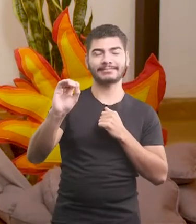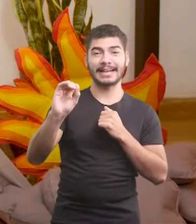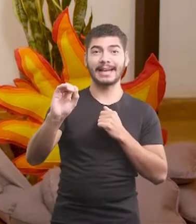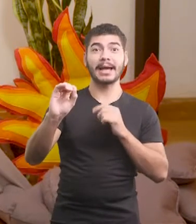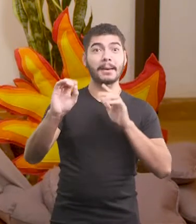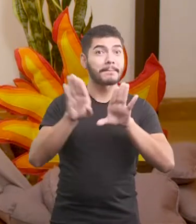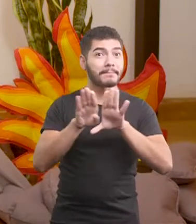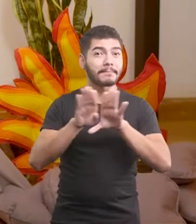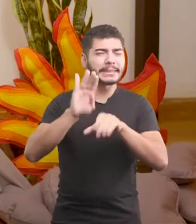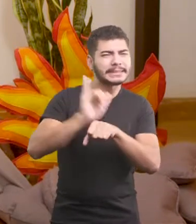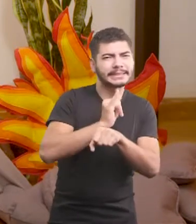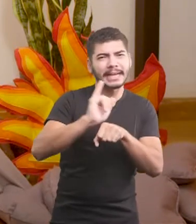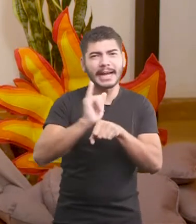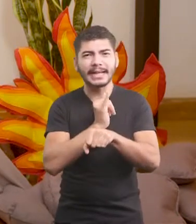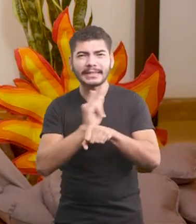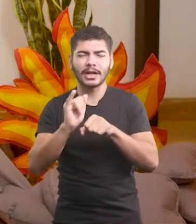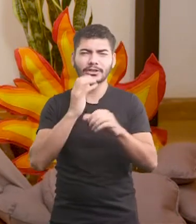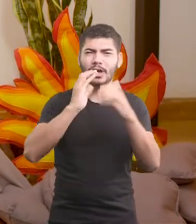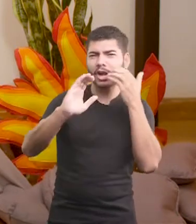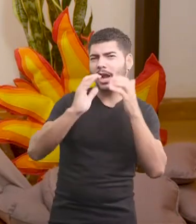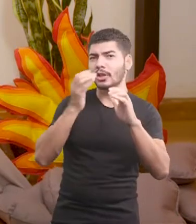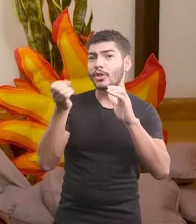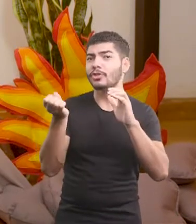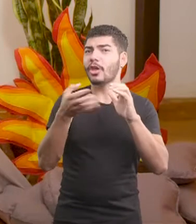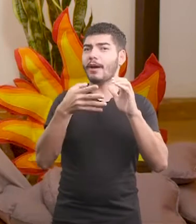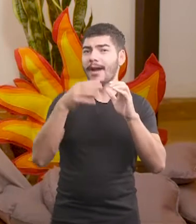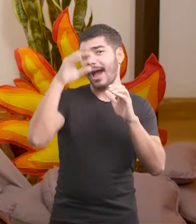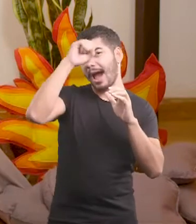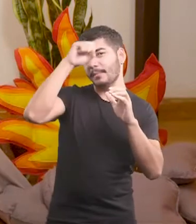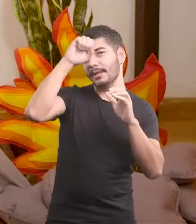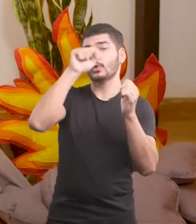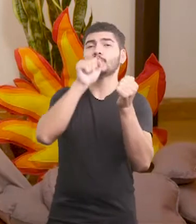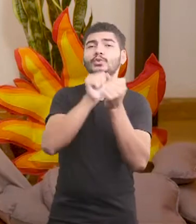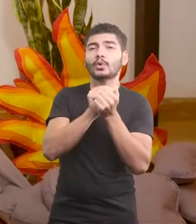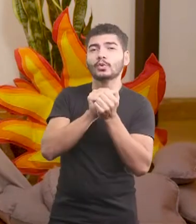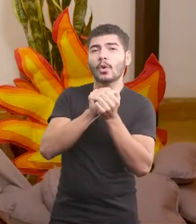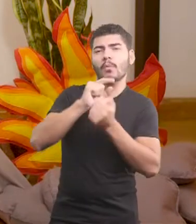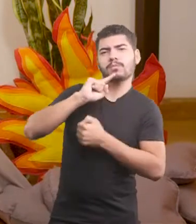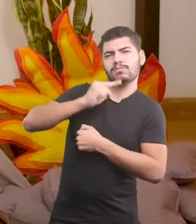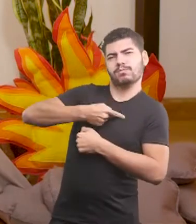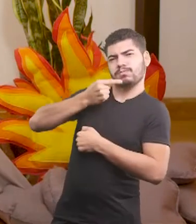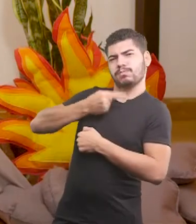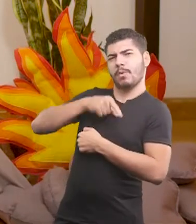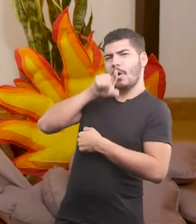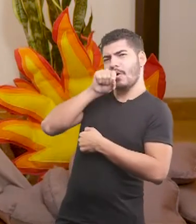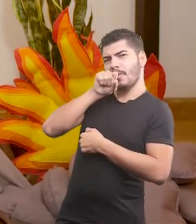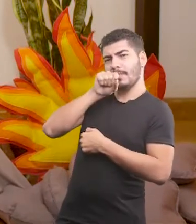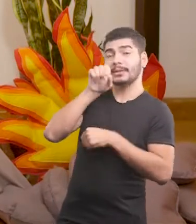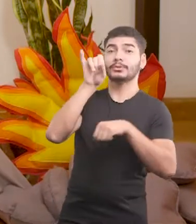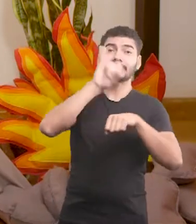também tinha técnicas de canto novas, que ele tinha aprendido com as pombas do centro da cidade.